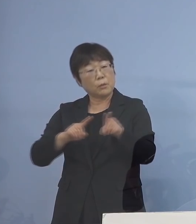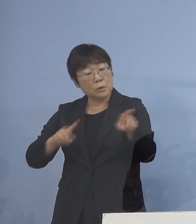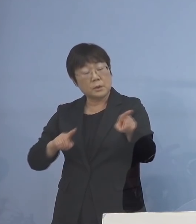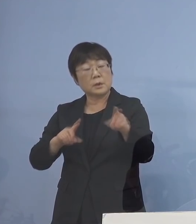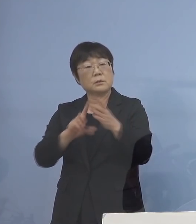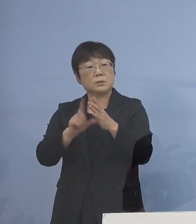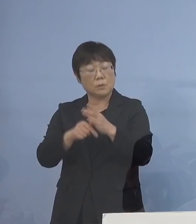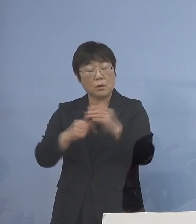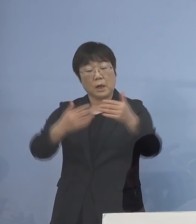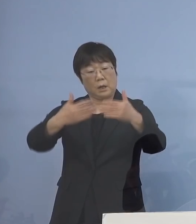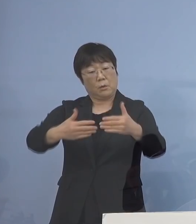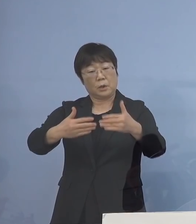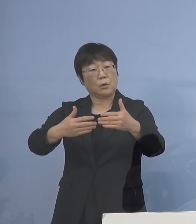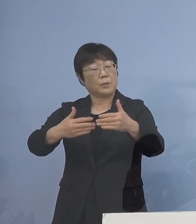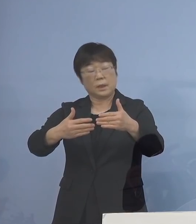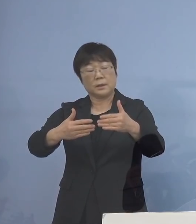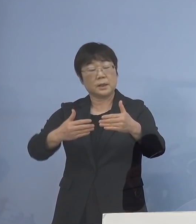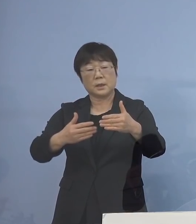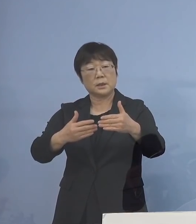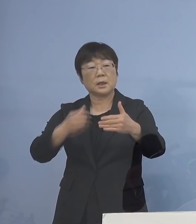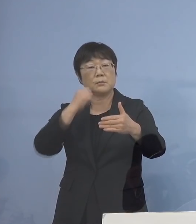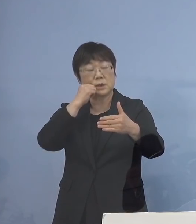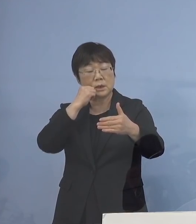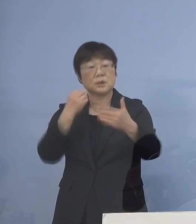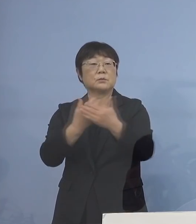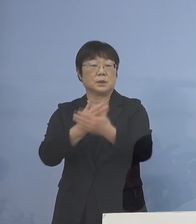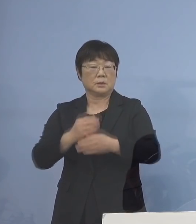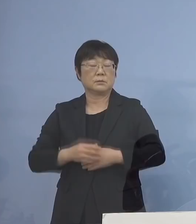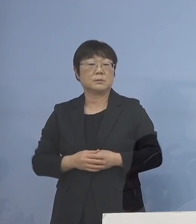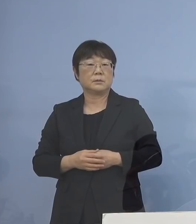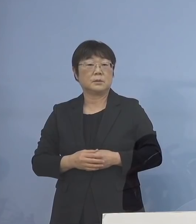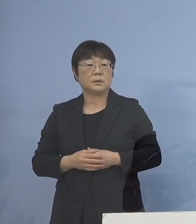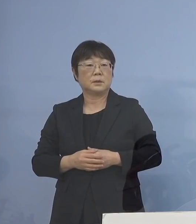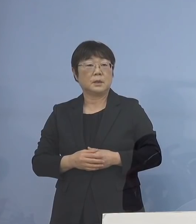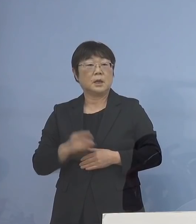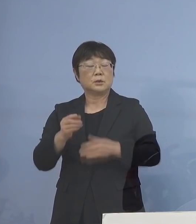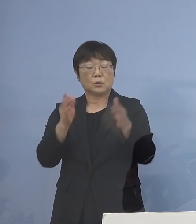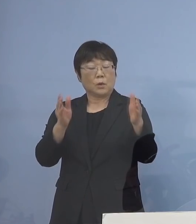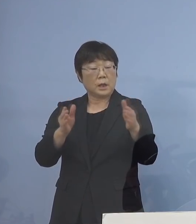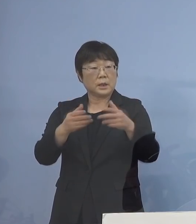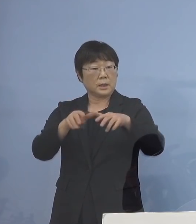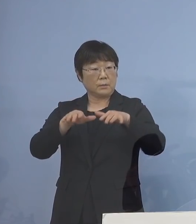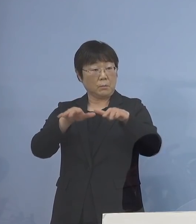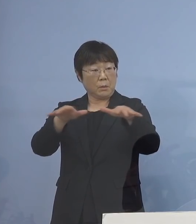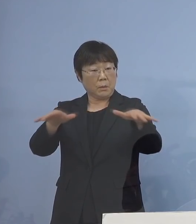囲い込み、これがなかなか 難しくなってくる その間に どんどん感染者が出て